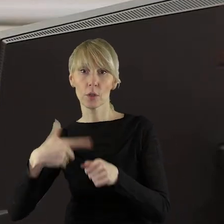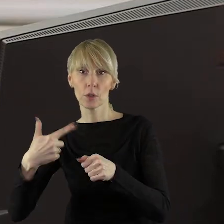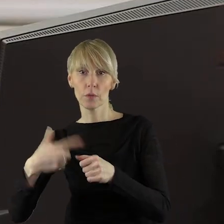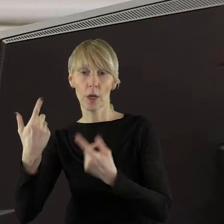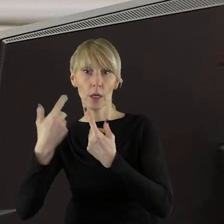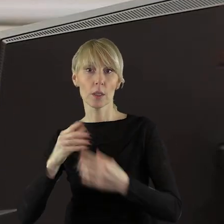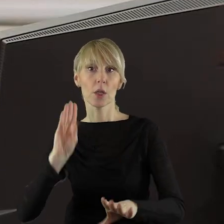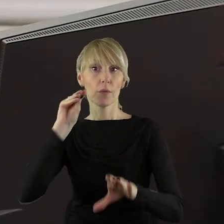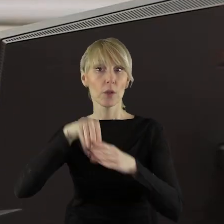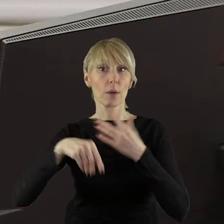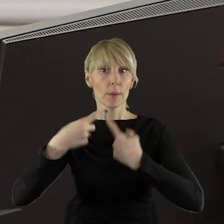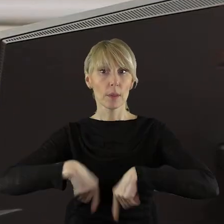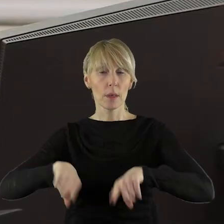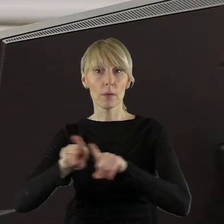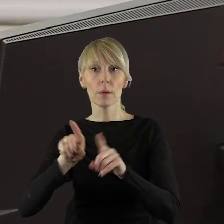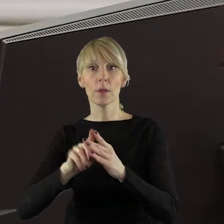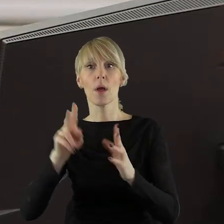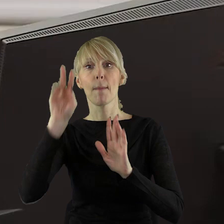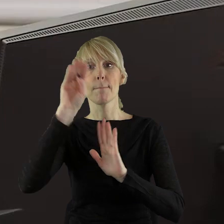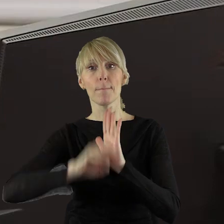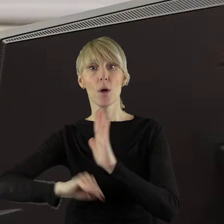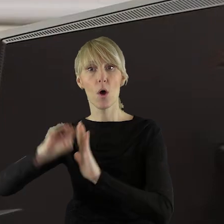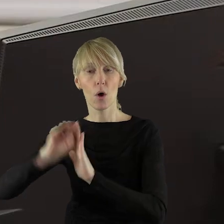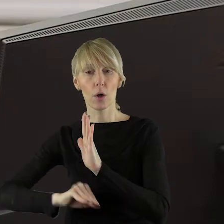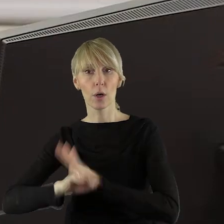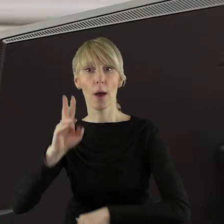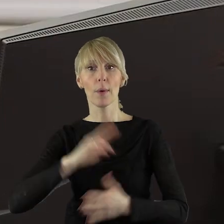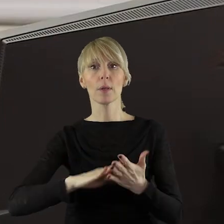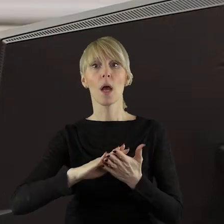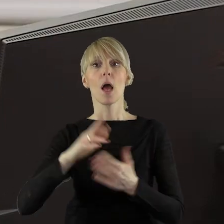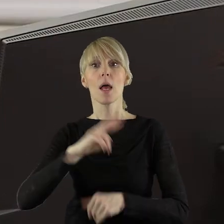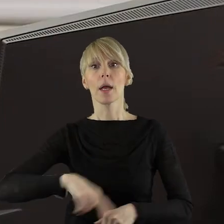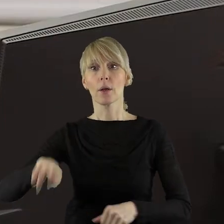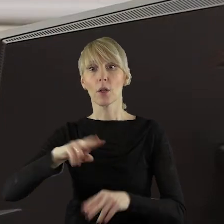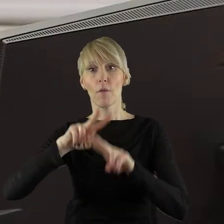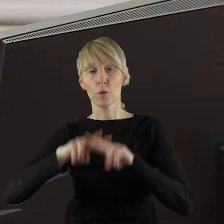zadań realizowanych w ramach Programu Regionalnego Fundusze Europejskie Łódzkiego